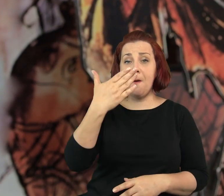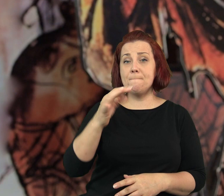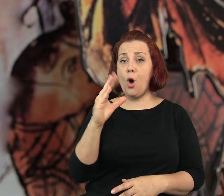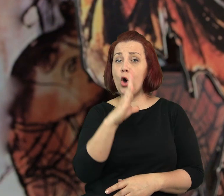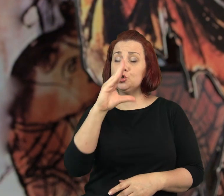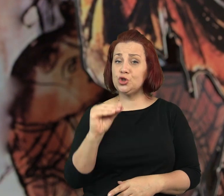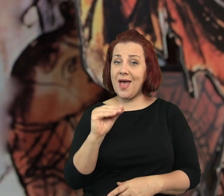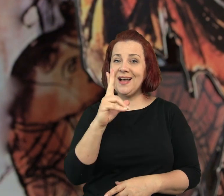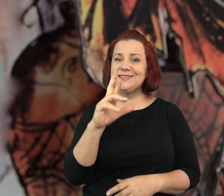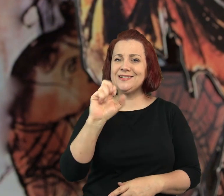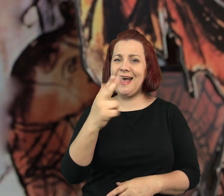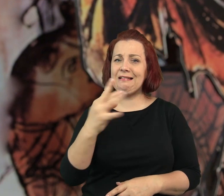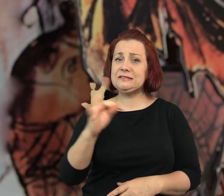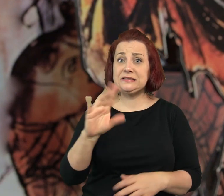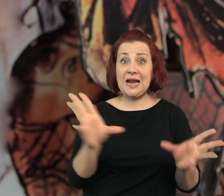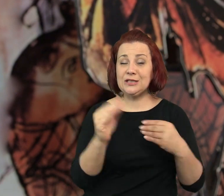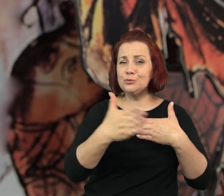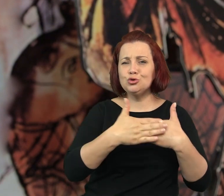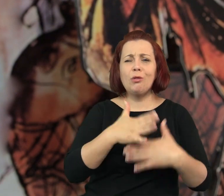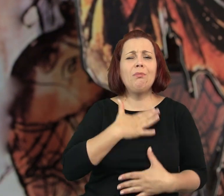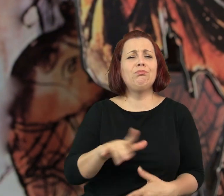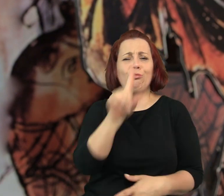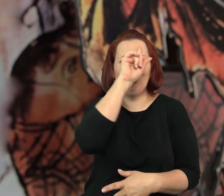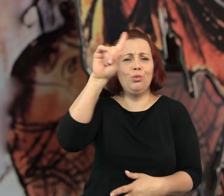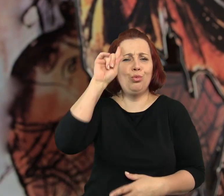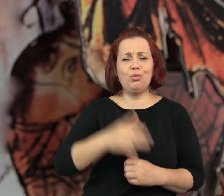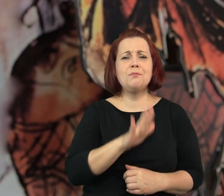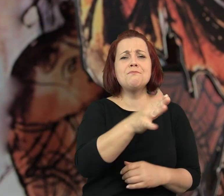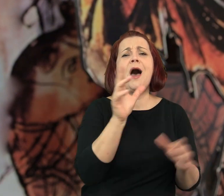Prowadził ją Mosze Kranz z żoną, ależ to byli mili ludzie.